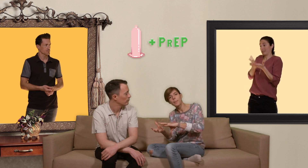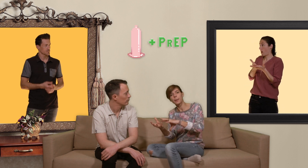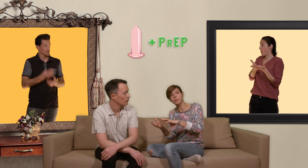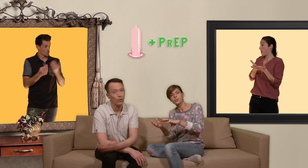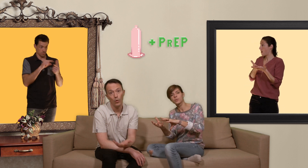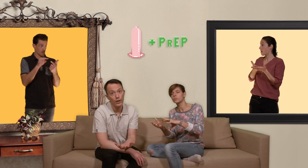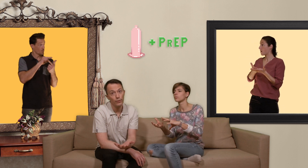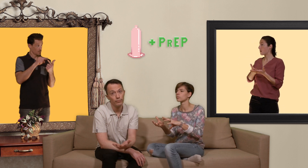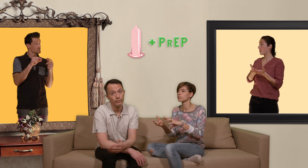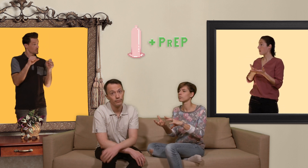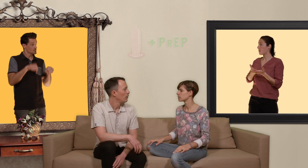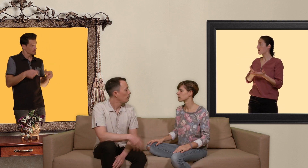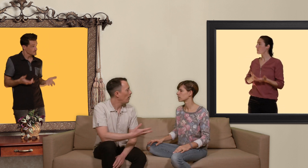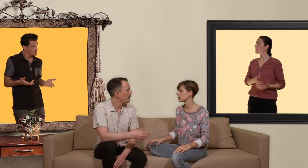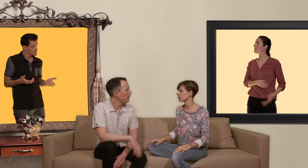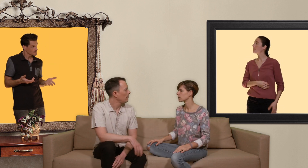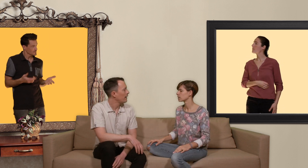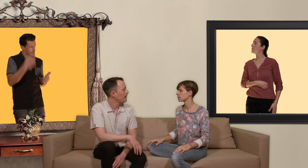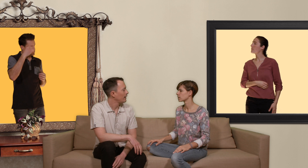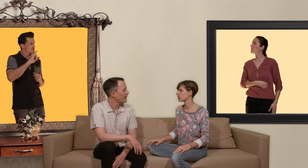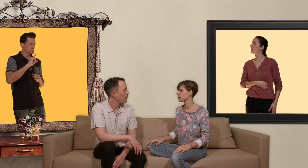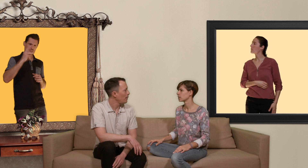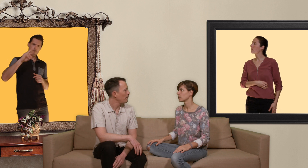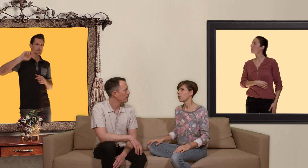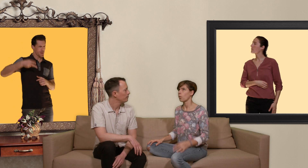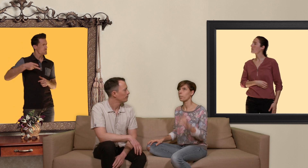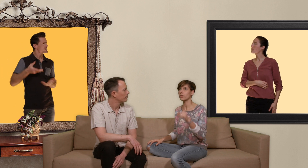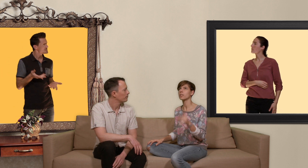PrEP ou les deux. tu pourrais me dire à qui s'adresse la PrEP? aux personnes qui